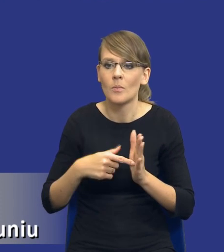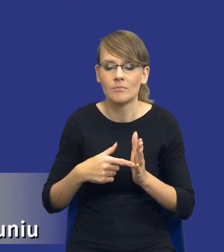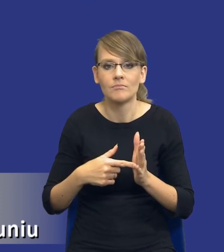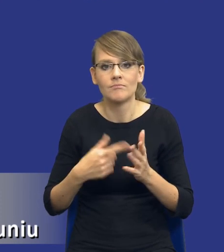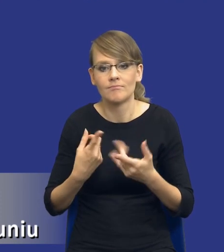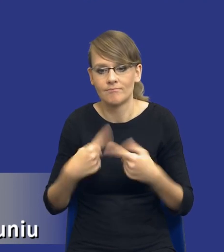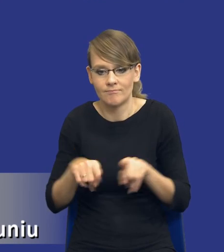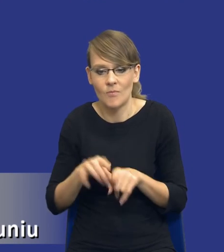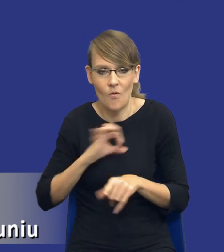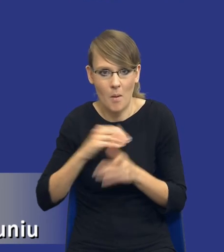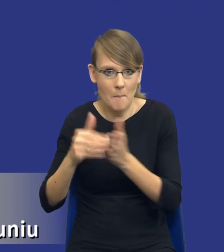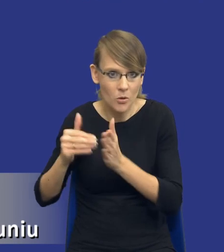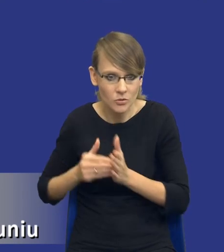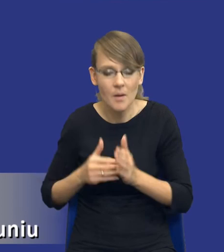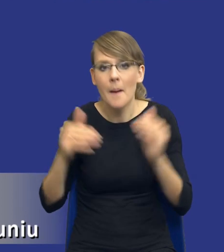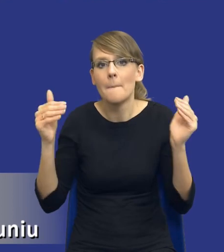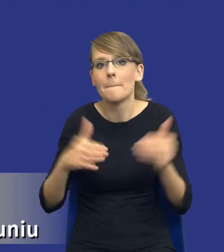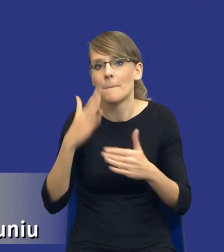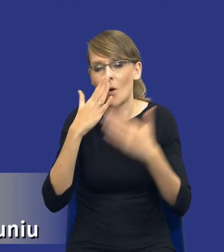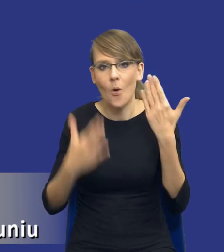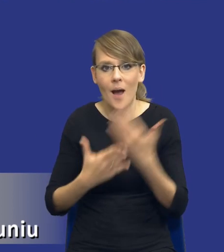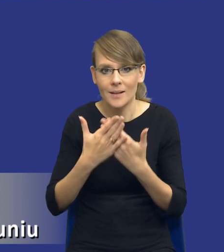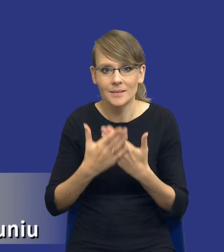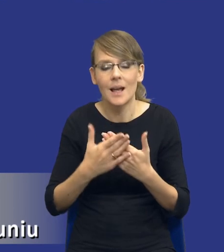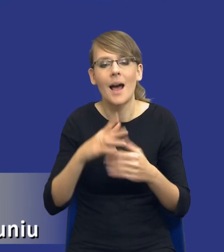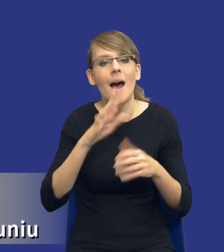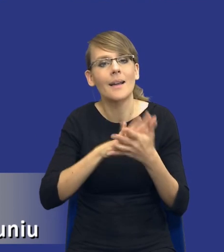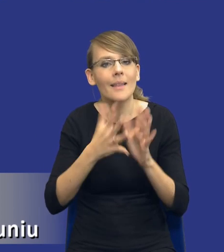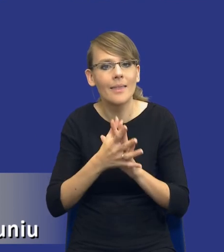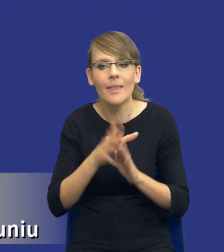Może się właśnie drodzy Państwo okazać, że rozeznając rynek,